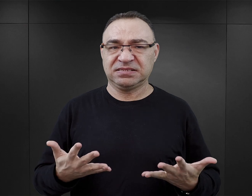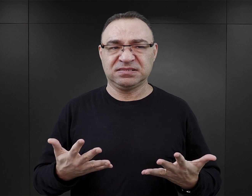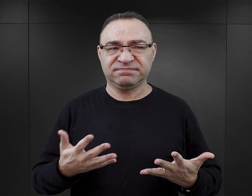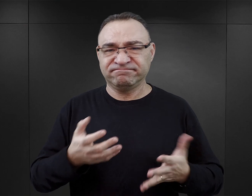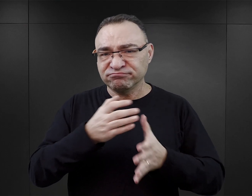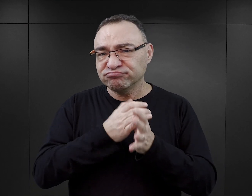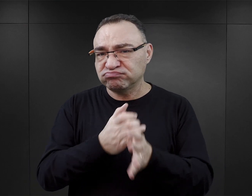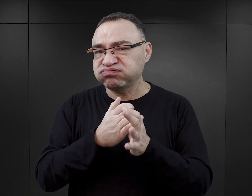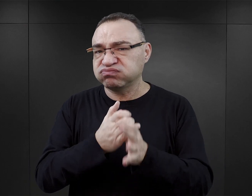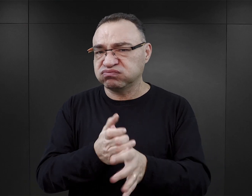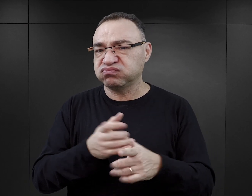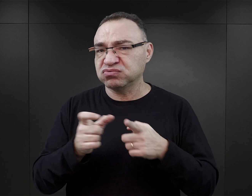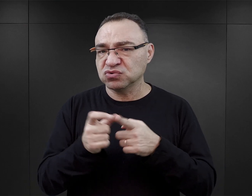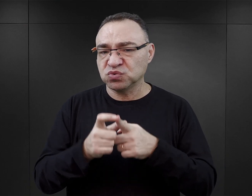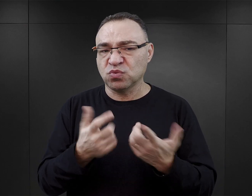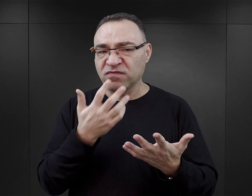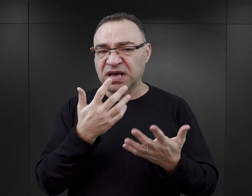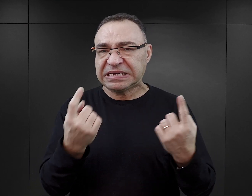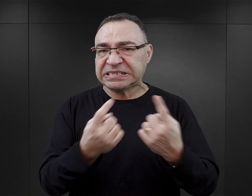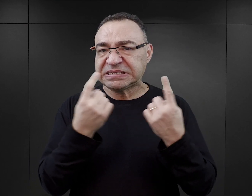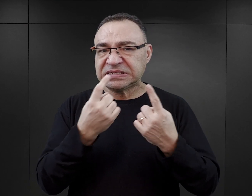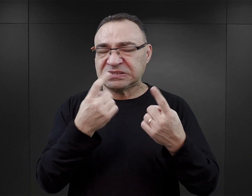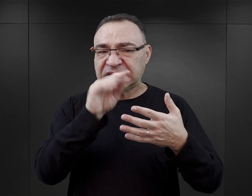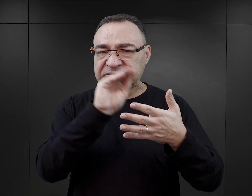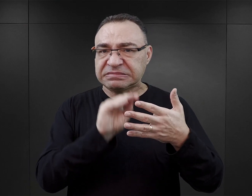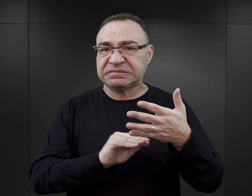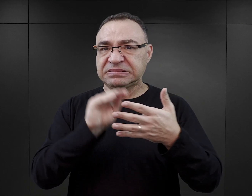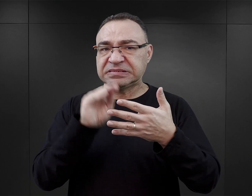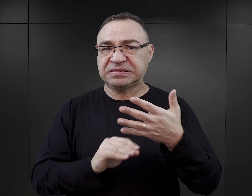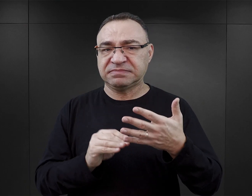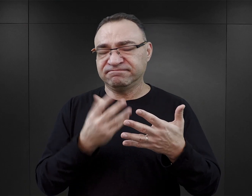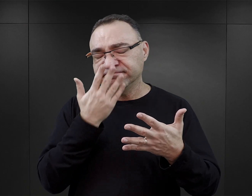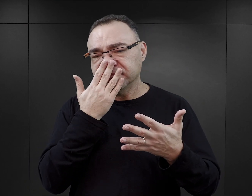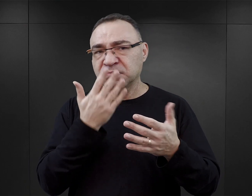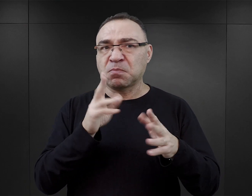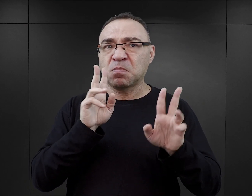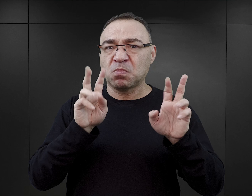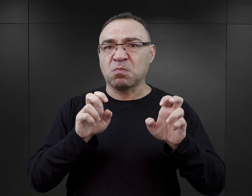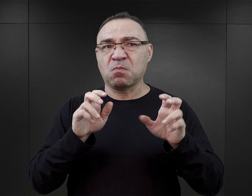Są dosyć wulgarne, niektóre sceny wydają się takie wręcz, prawie pornograficzne.